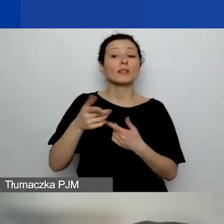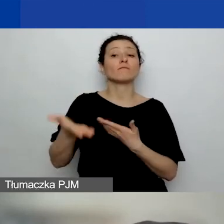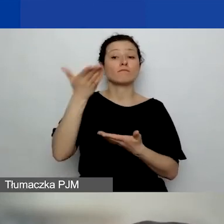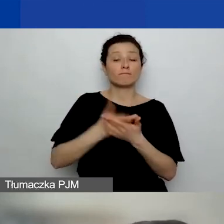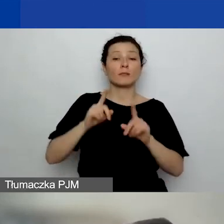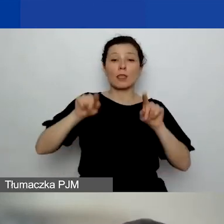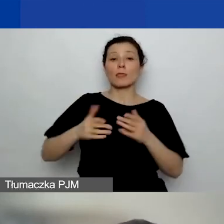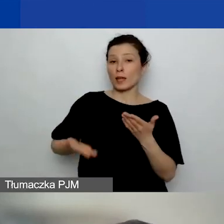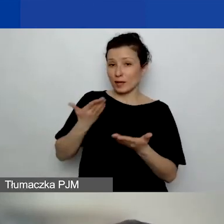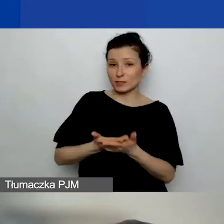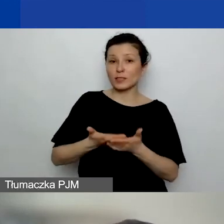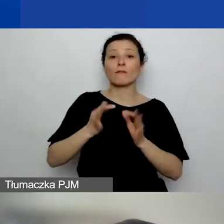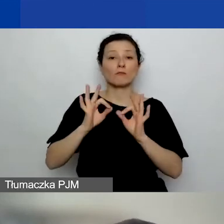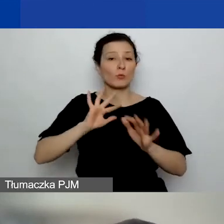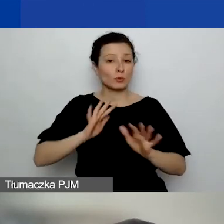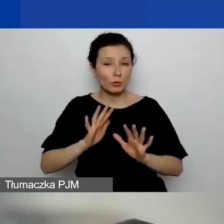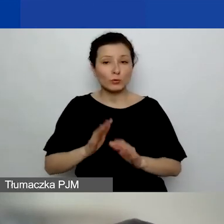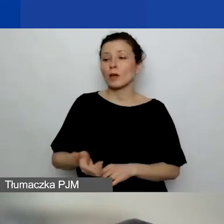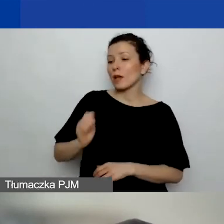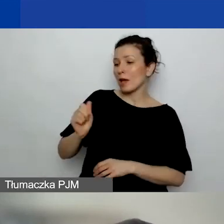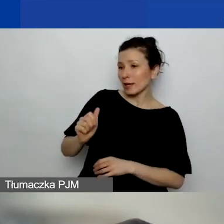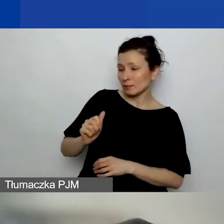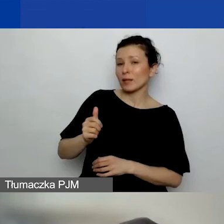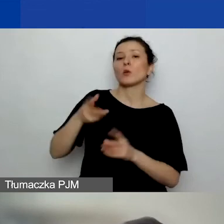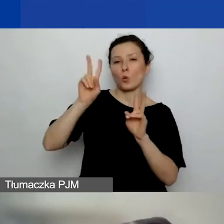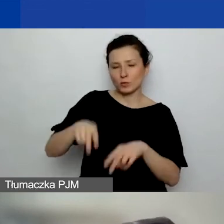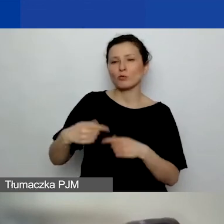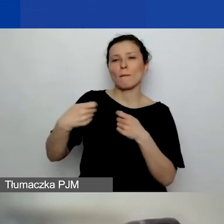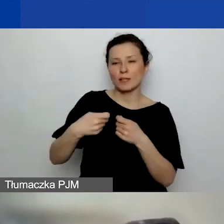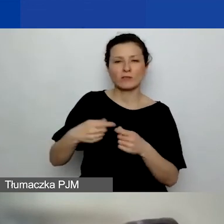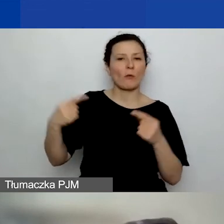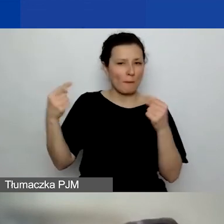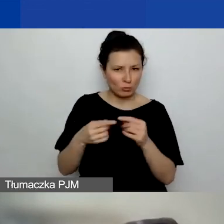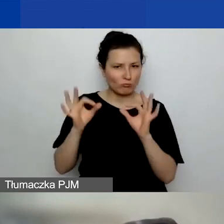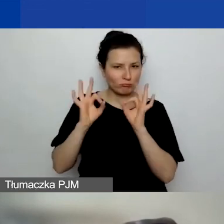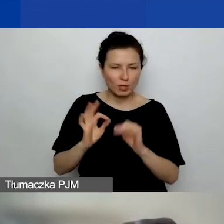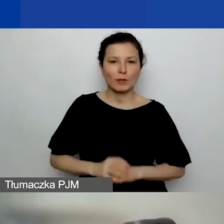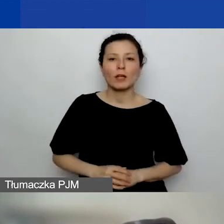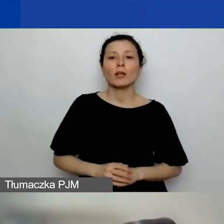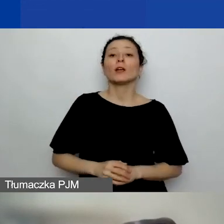ekspert przyznał wnioski, uznał, że partnerstwo jest uzasadnione, to można dla niej zaplanować w budżecie środki.